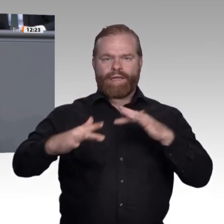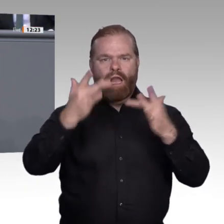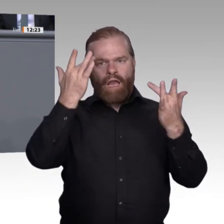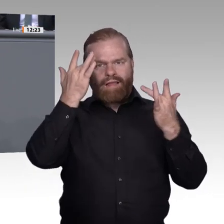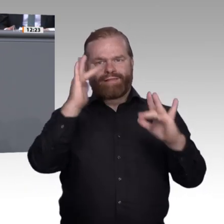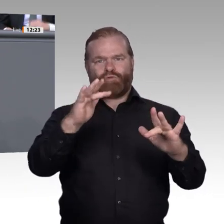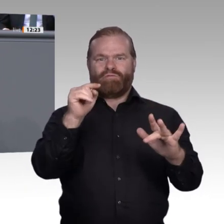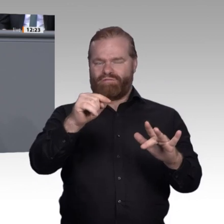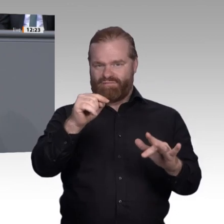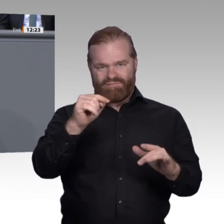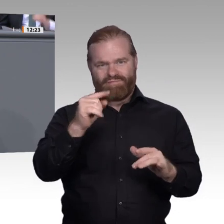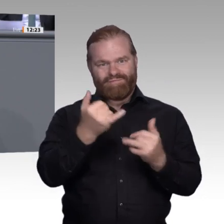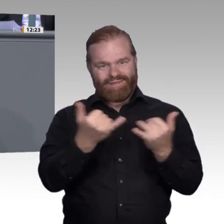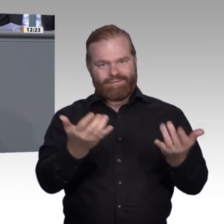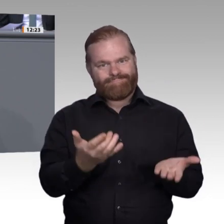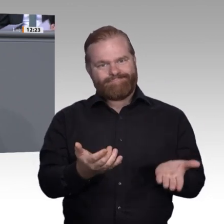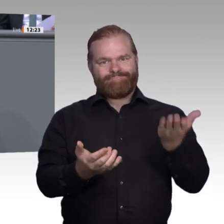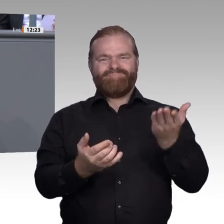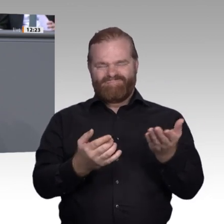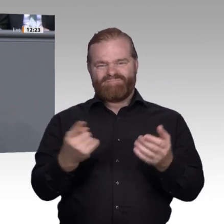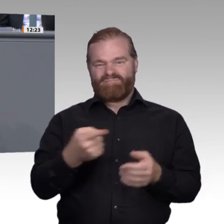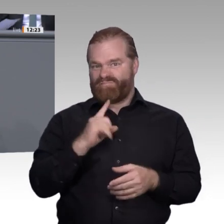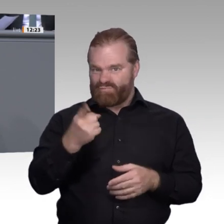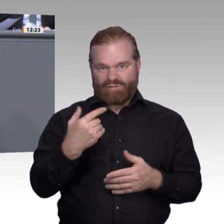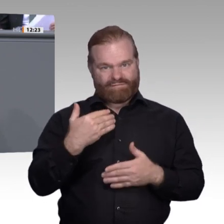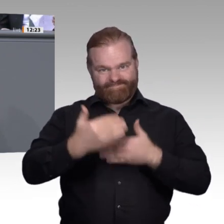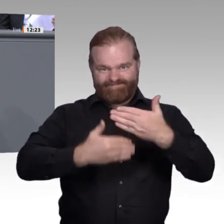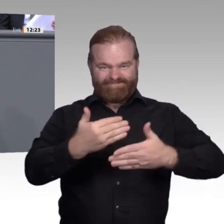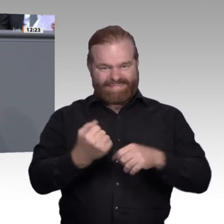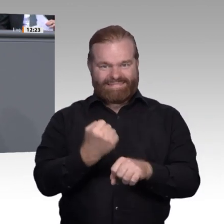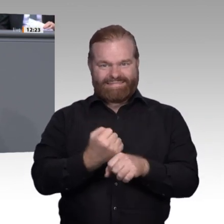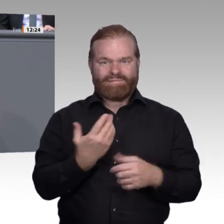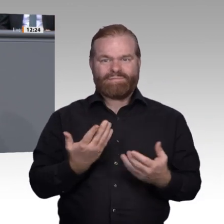und eine enorme Sicherheit für individuelle Zukunftsplanung. Stichwort: Wir wollen glückliche,